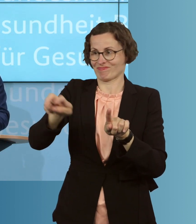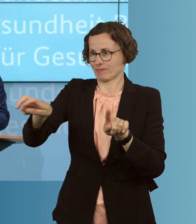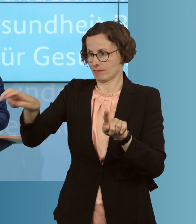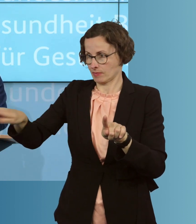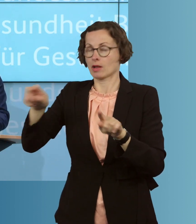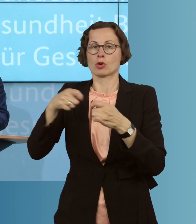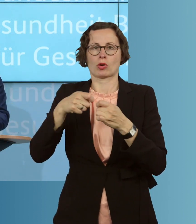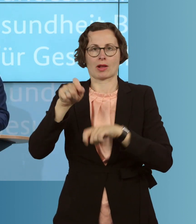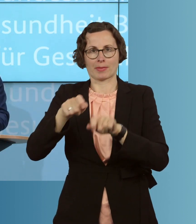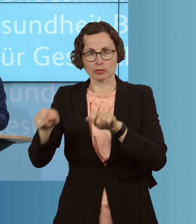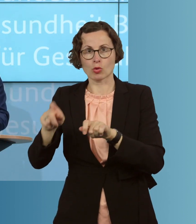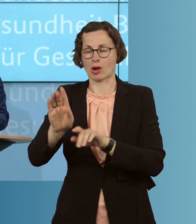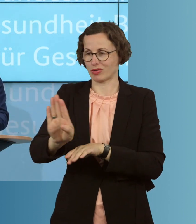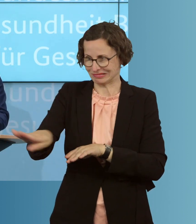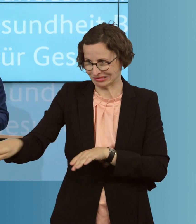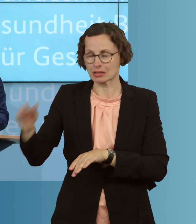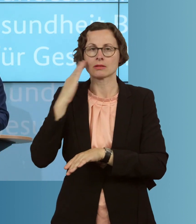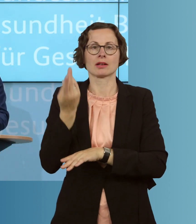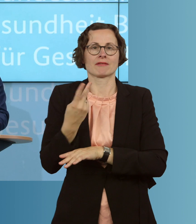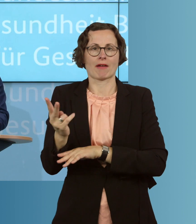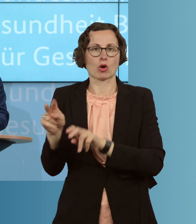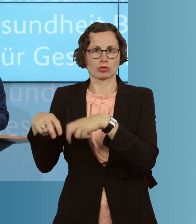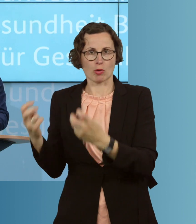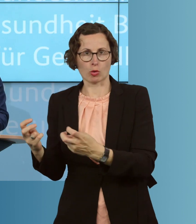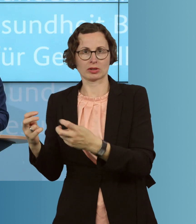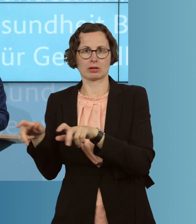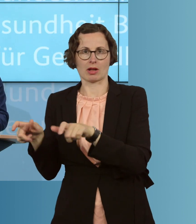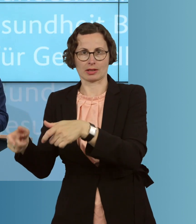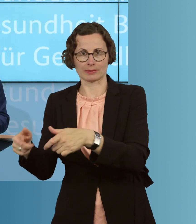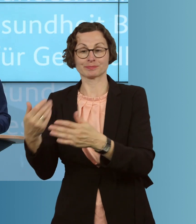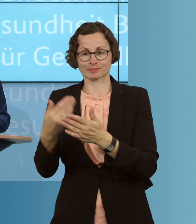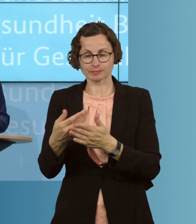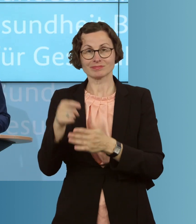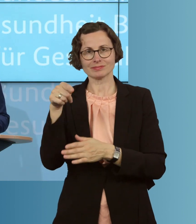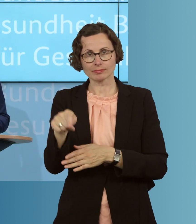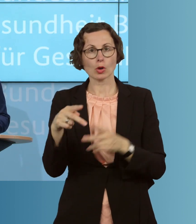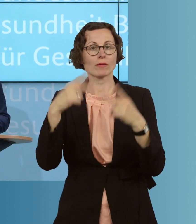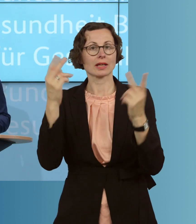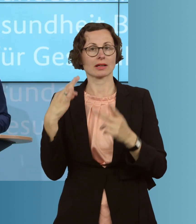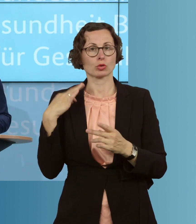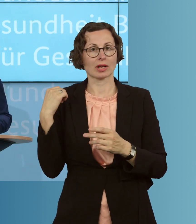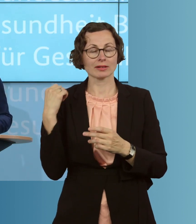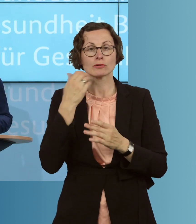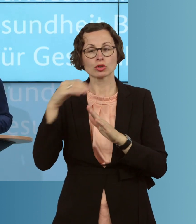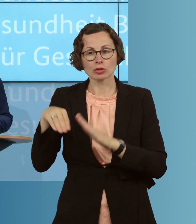Isolation zu begeben. Deswegen wollen wir den öffentlichen Gesundheitsdienst unterstützen, durch ein Förderprogramm für jeden öffentlichen Gesundheitsdienst